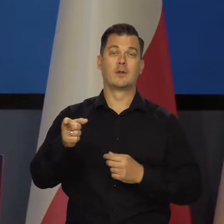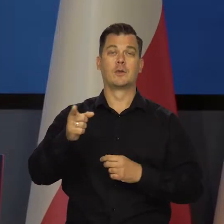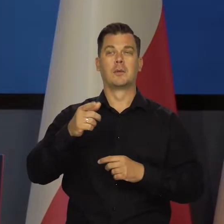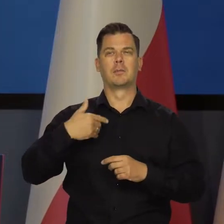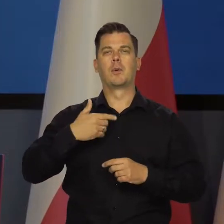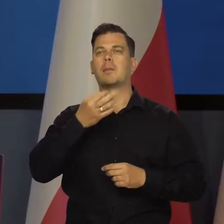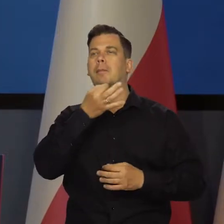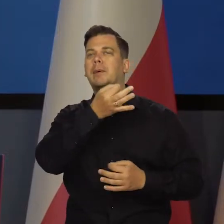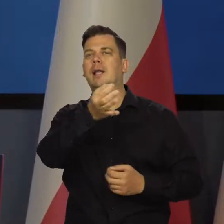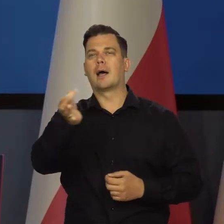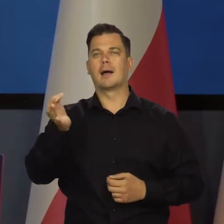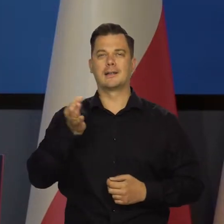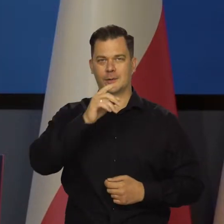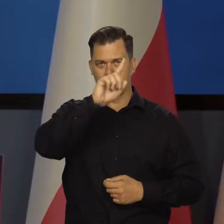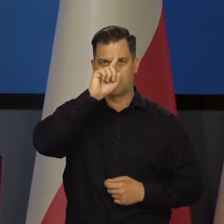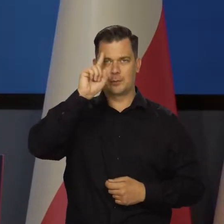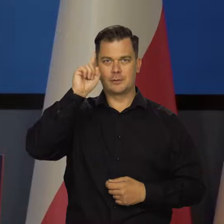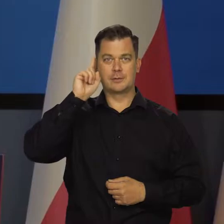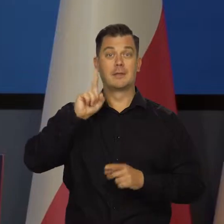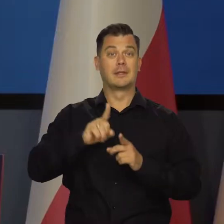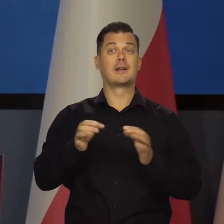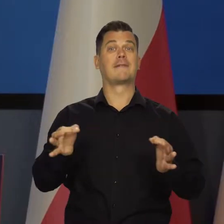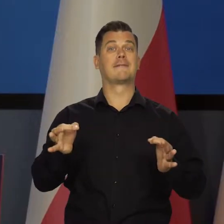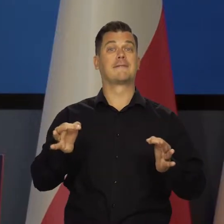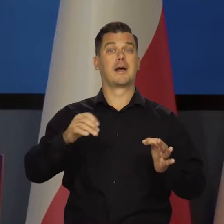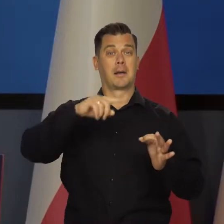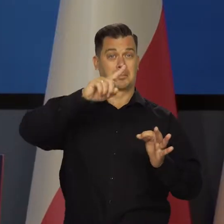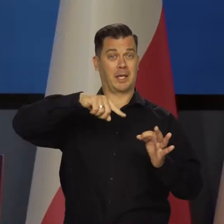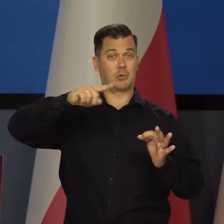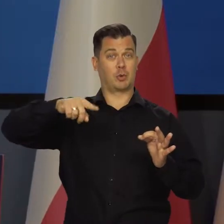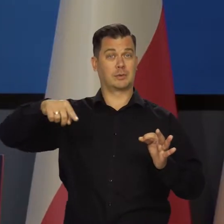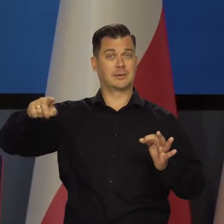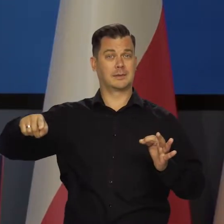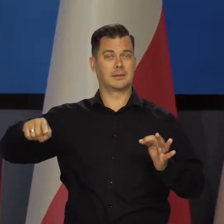zarówno badania nastrojów społecznych, jak i bieżące dane miesięczne